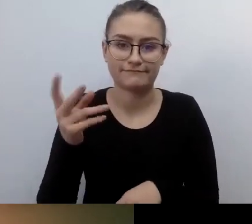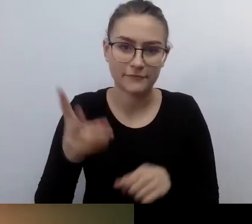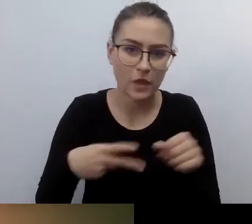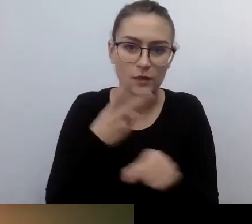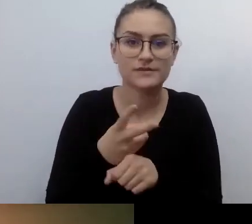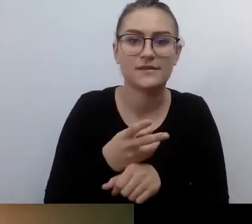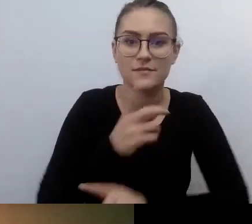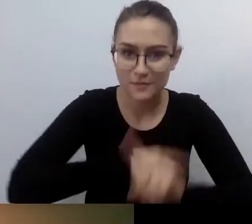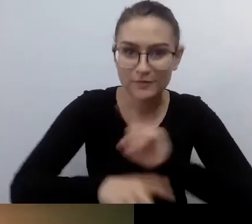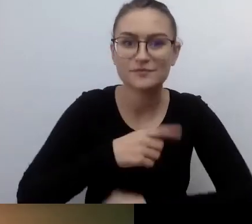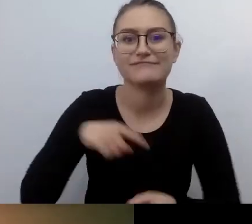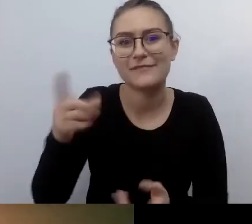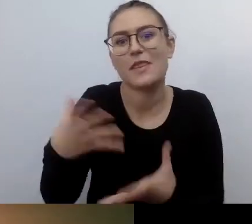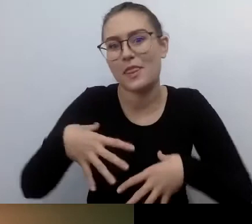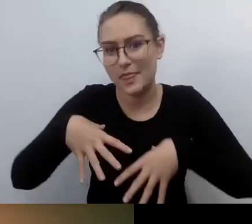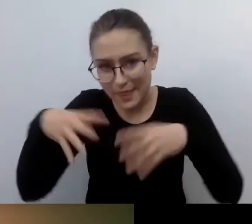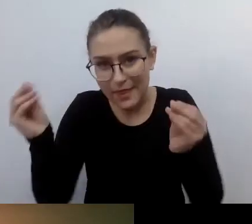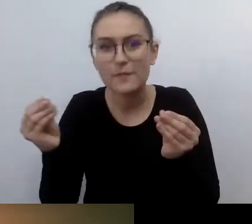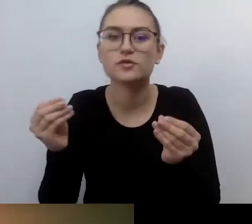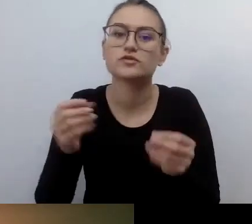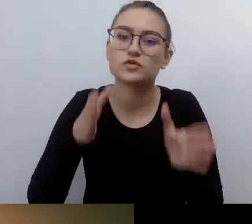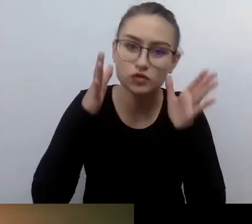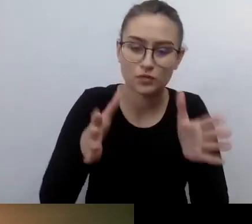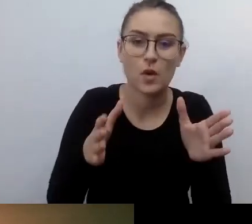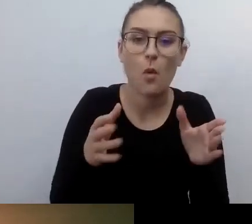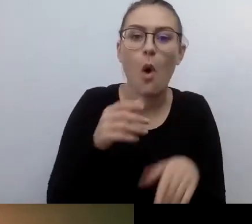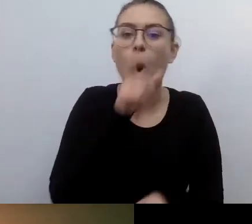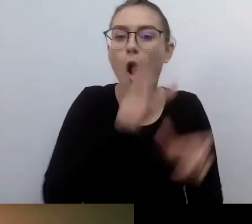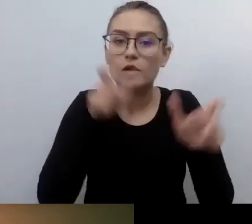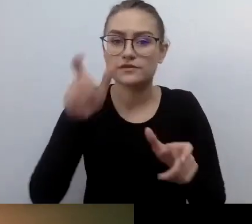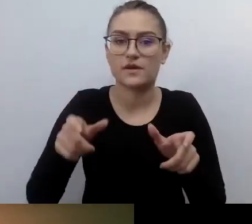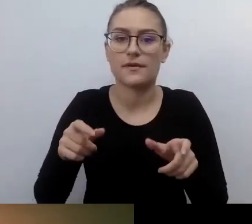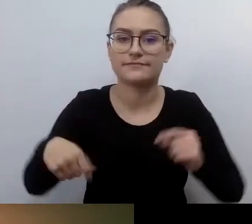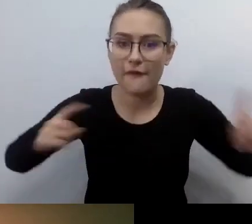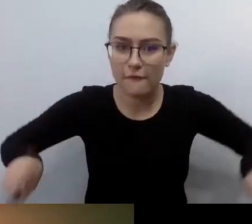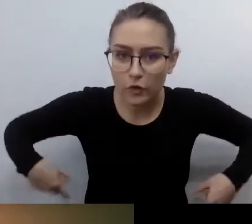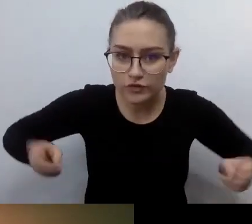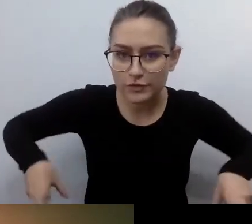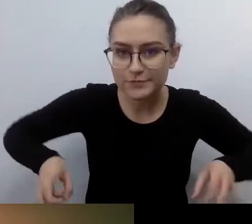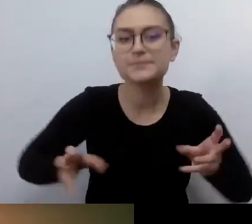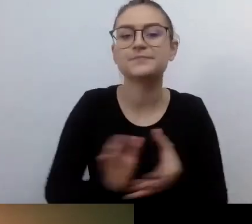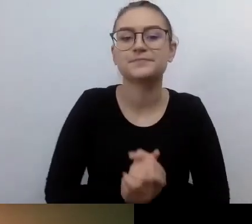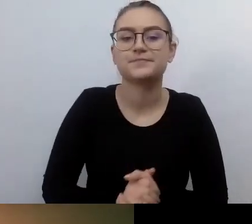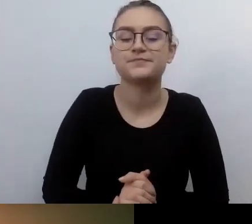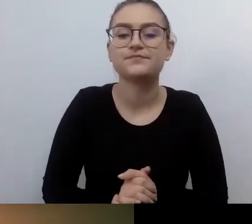skupiał się na potrzebach osób poruszających się na wózkach. Piotr doprowadził do tego,